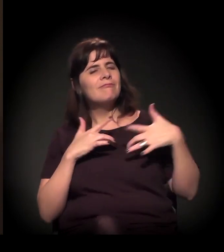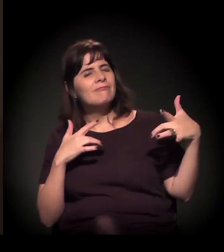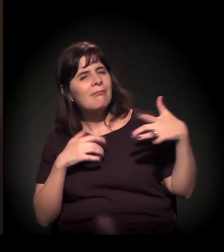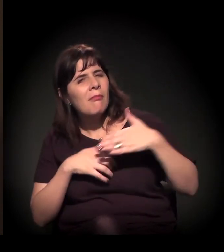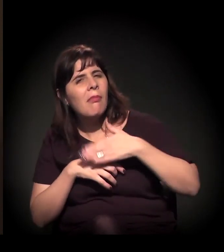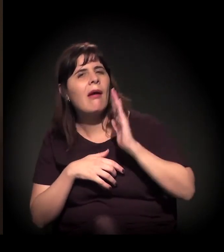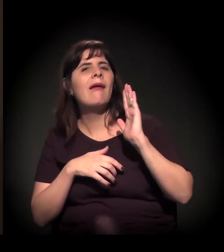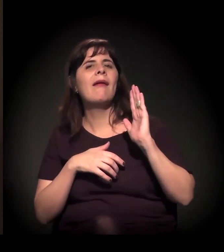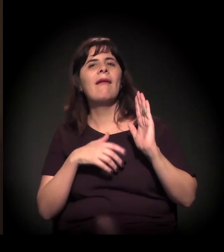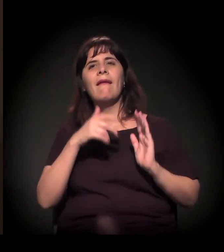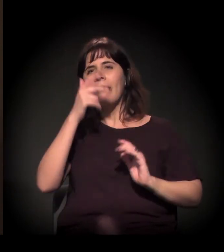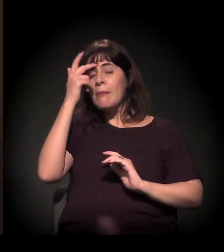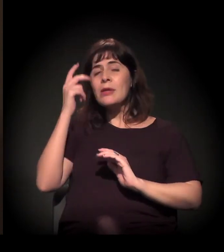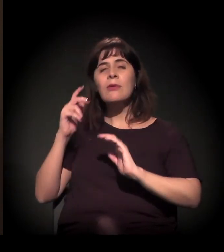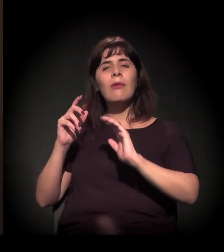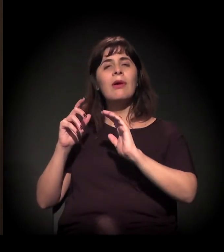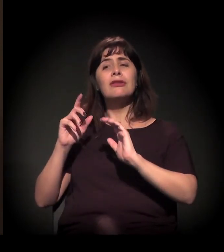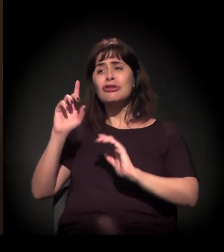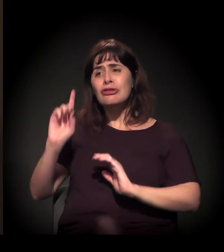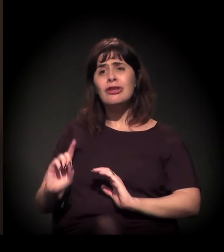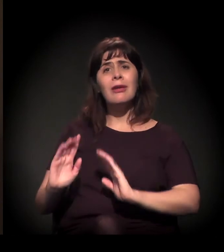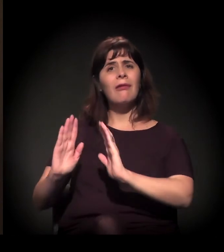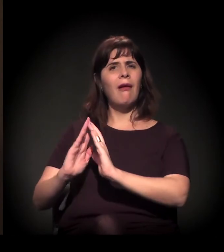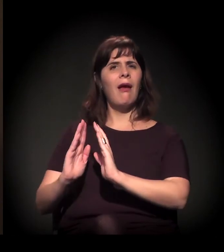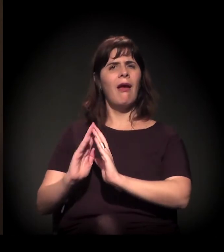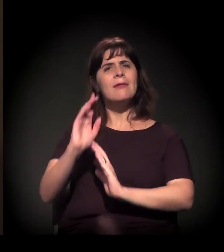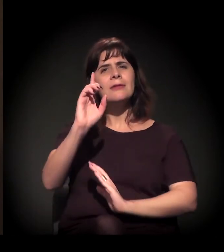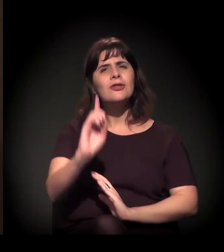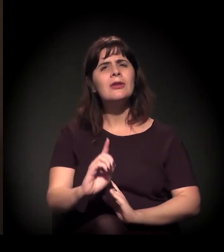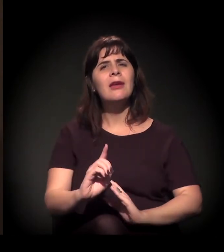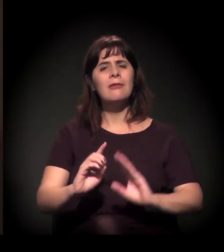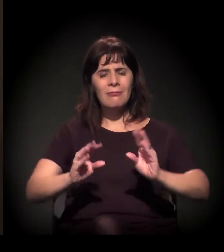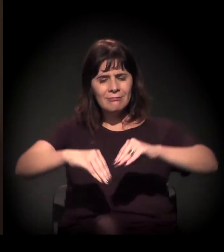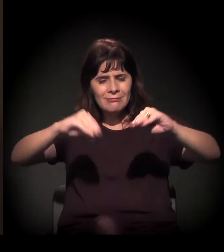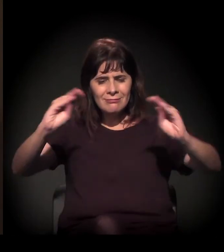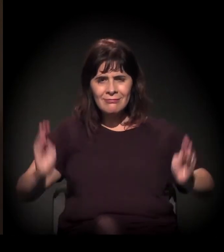todo mundo ter direito a sua casa, a sua comida, a sua mesa posta...